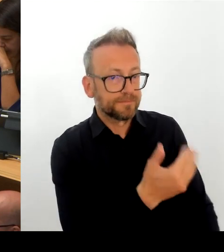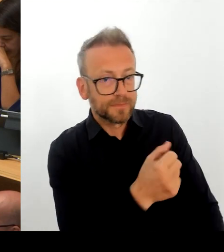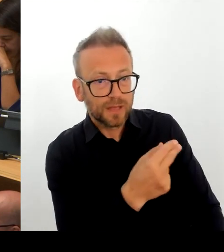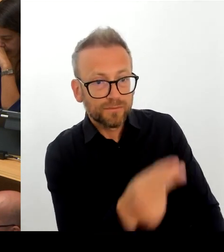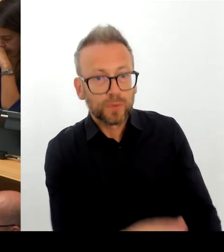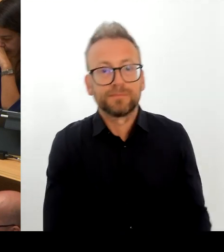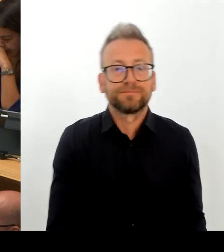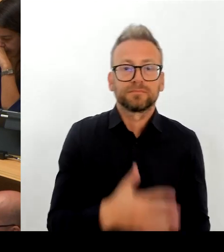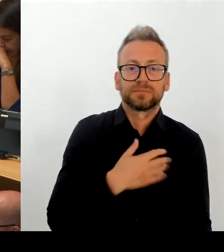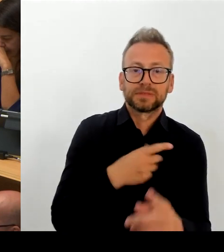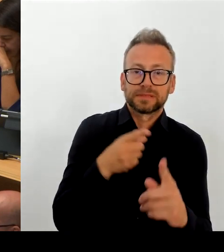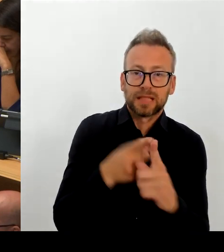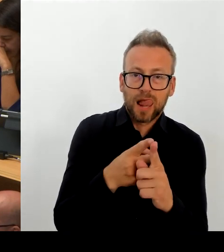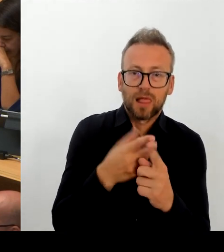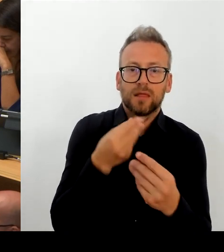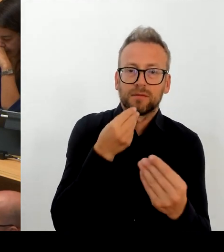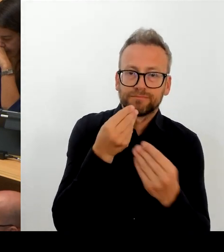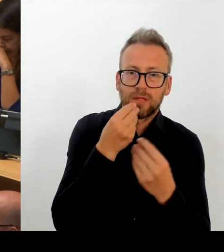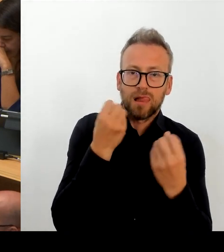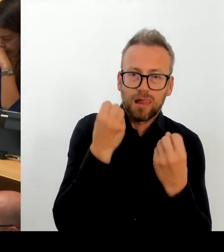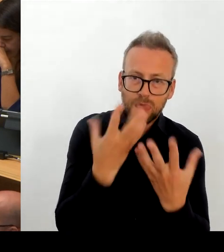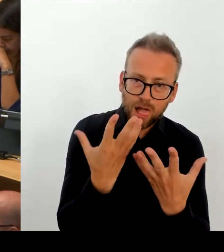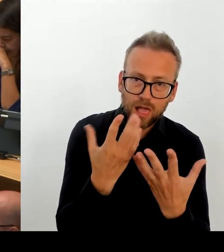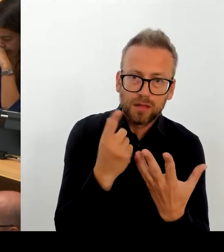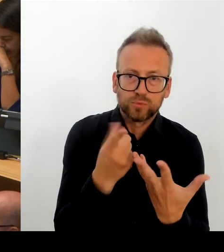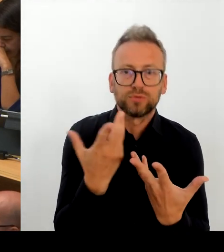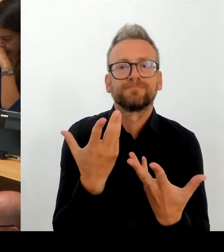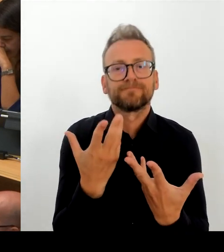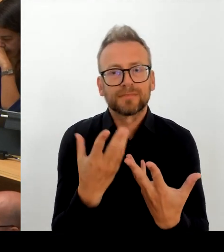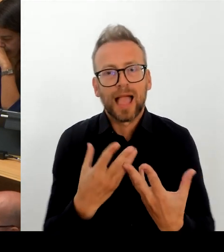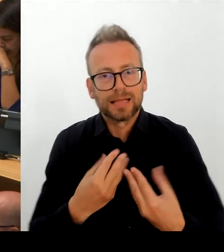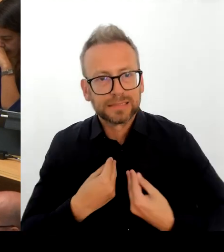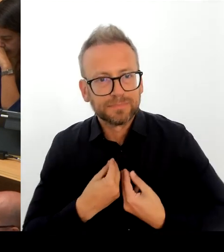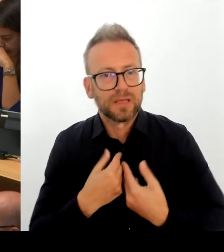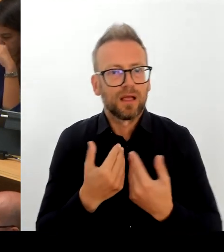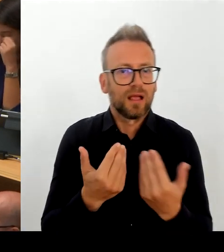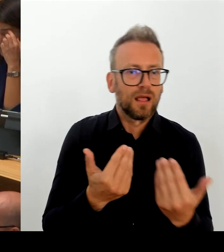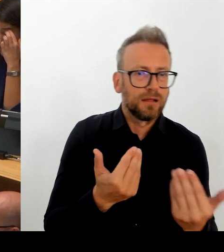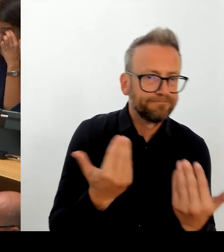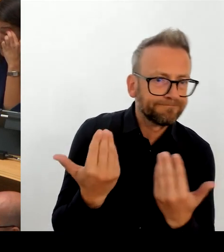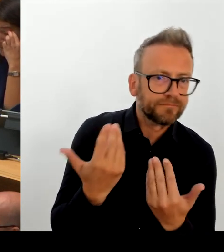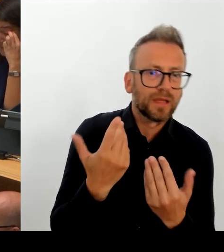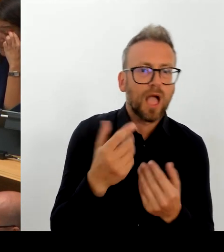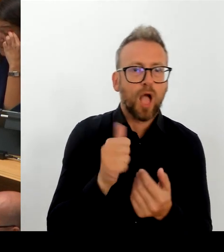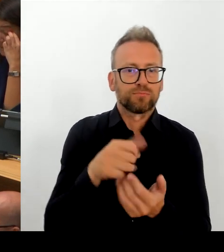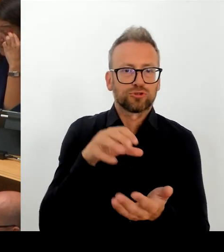nicht nur auf der Ebene, ich sage mal, von Tarifanpassungen sondern auch auf der Ebene tarifrechtlicher Instrumente